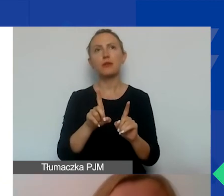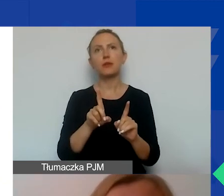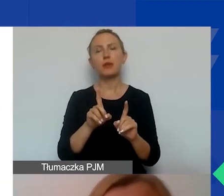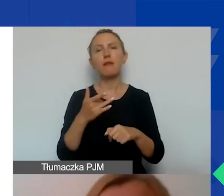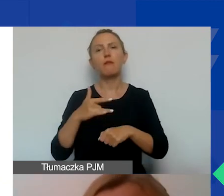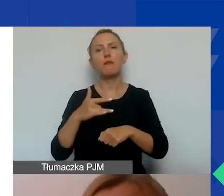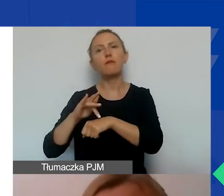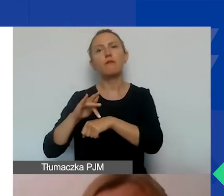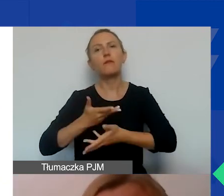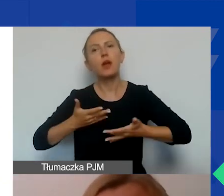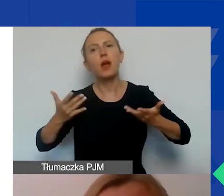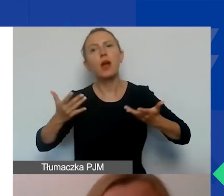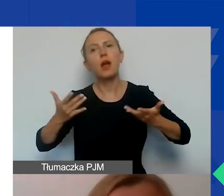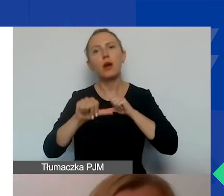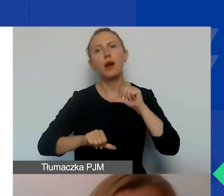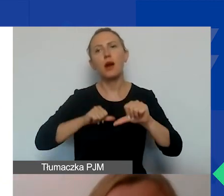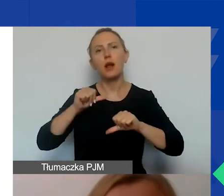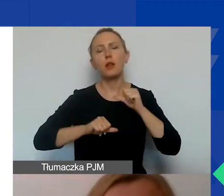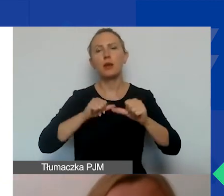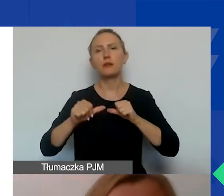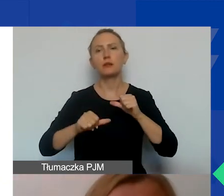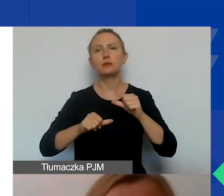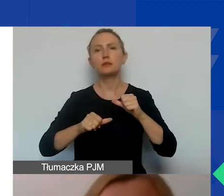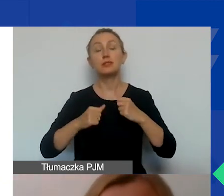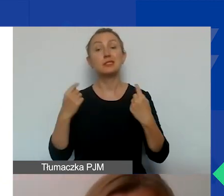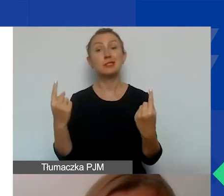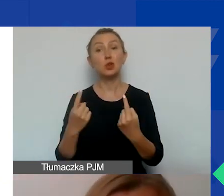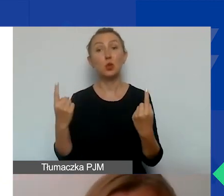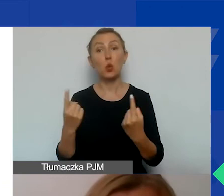wielu, wielu lat nabrzmiewającej sytuacji, konfliktu.